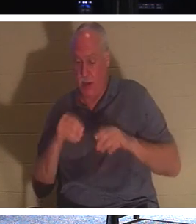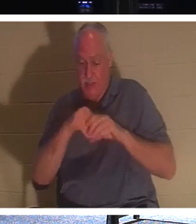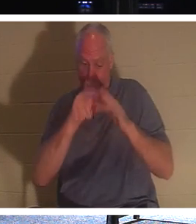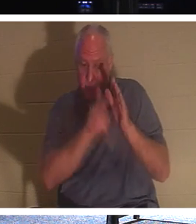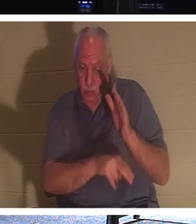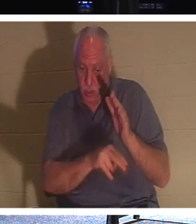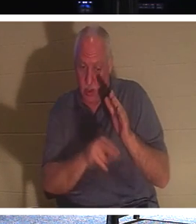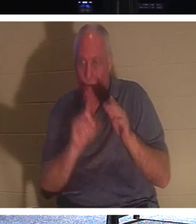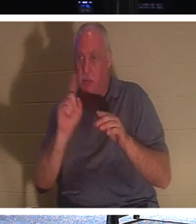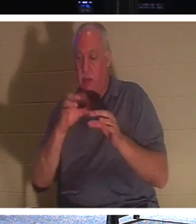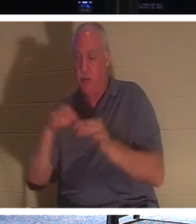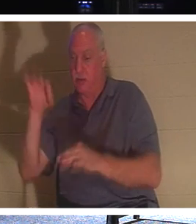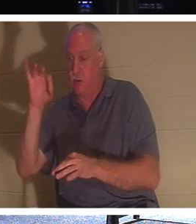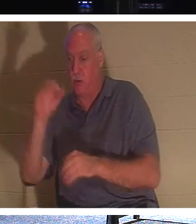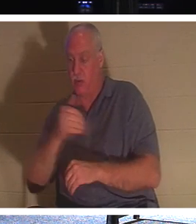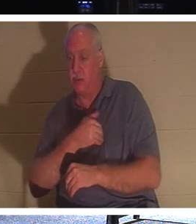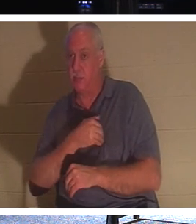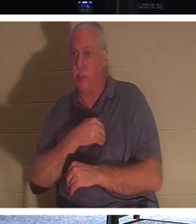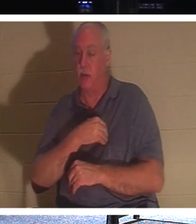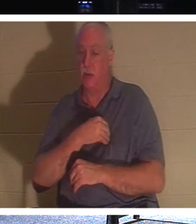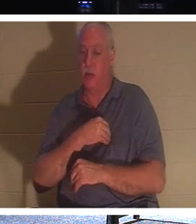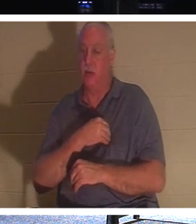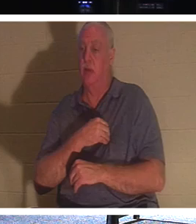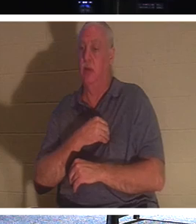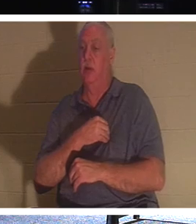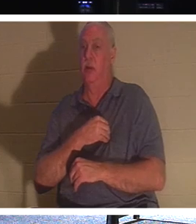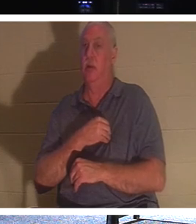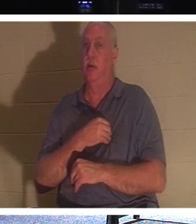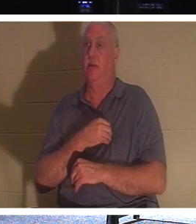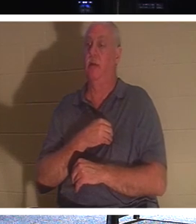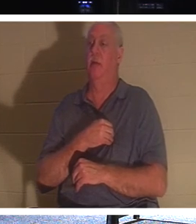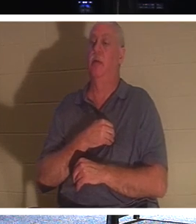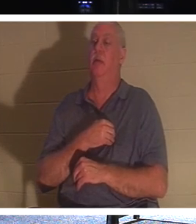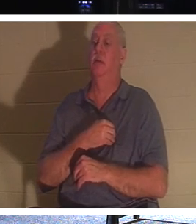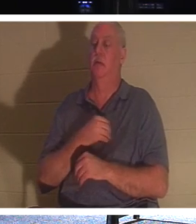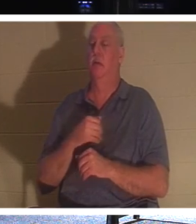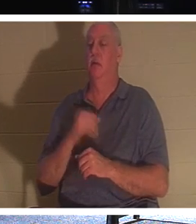эта вечная часть нашей природы. Если у вас есть верующий, родственник, который является верующим,